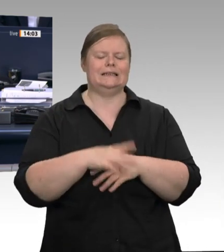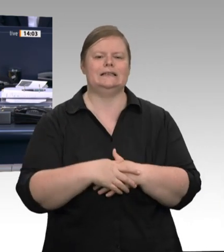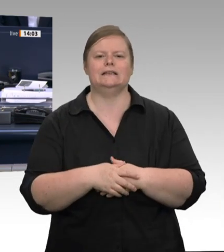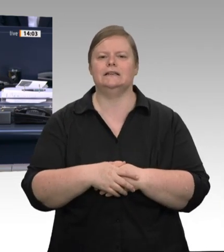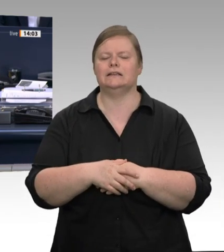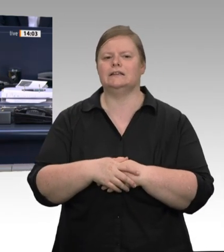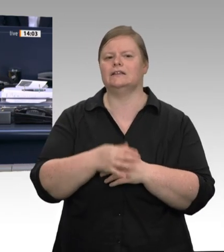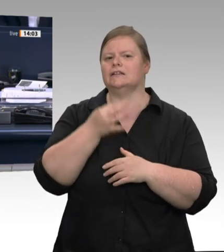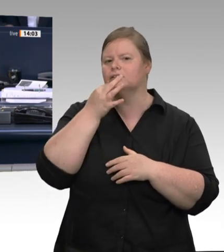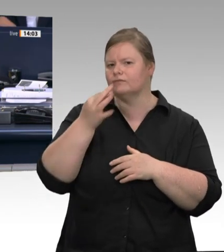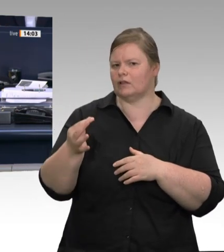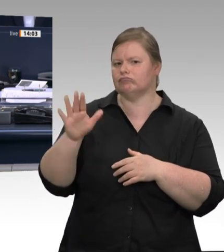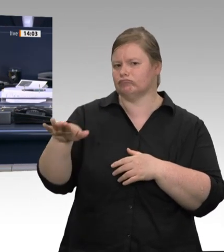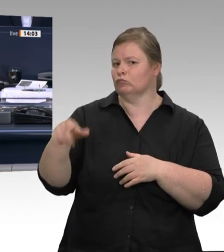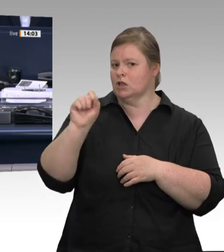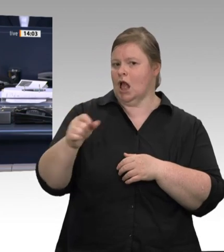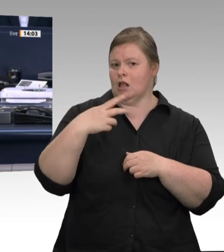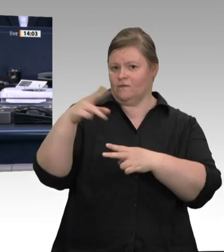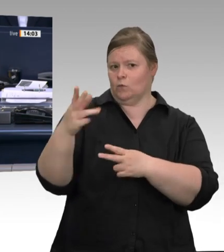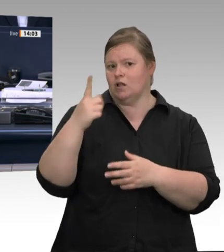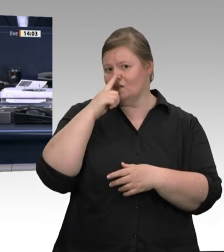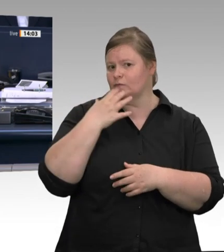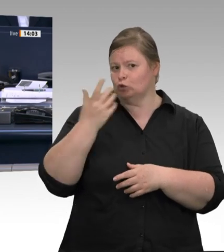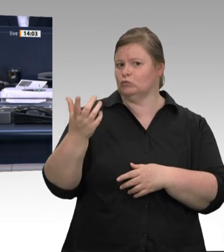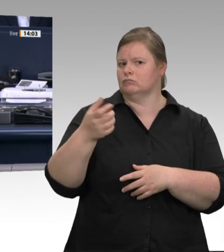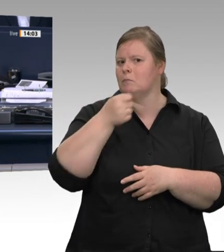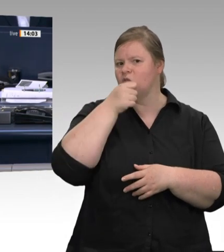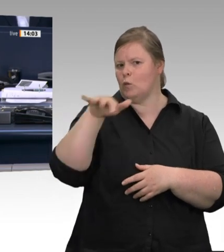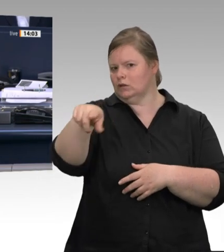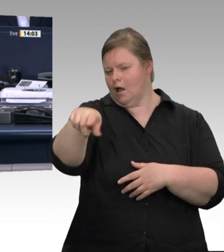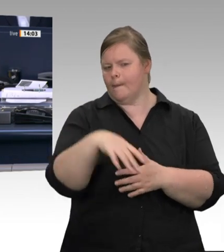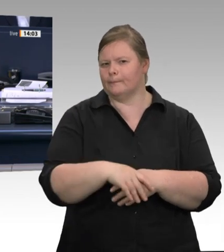Sehr geehrte Frau Abgeordnete, erstens wird in Nordrhein-Westfalen immer nach Recht und